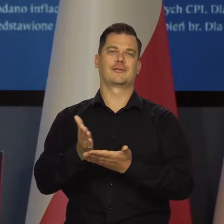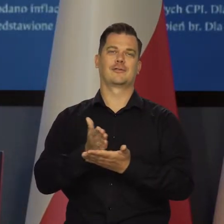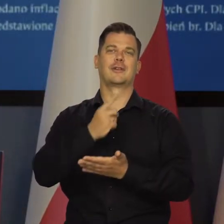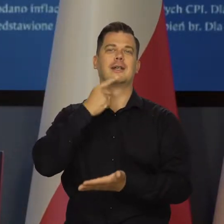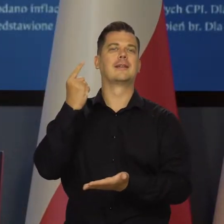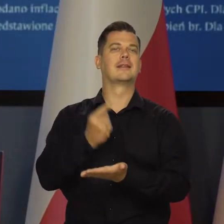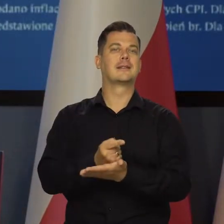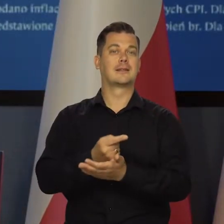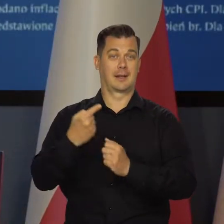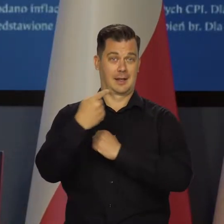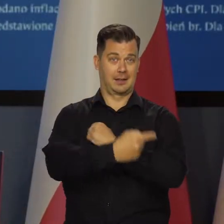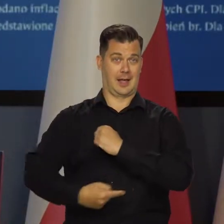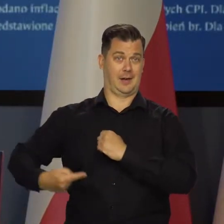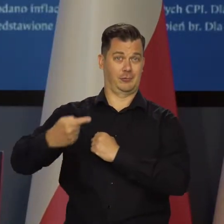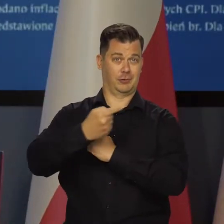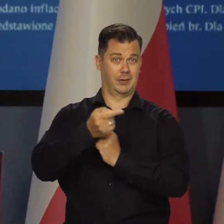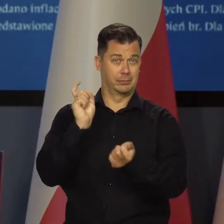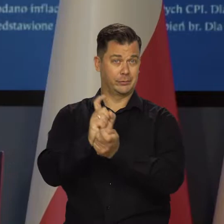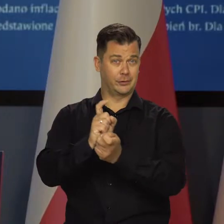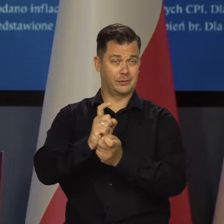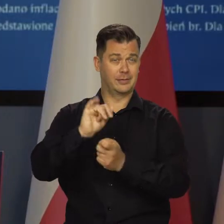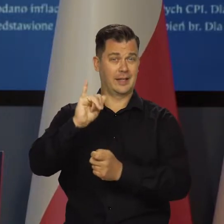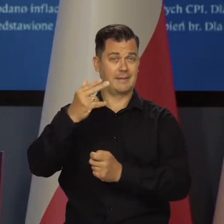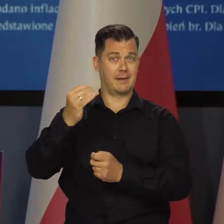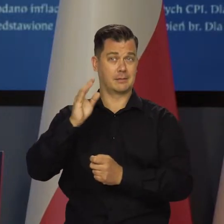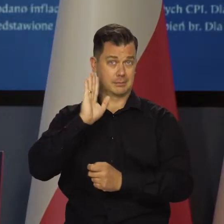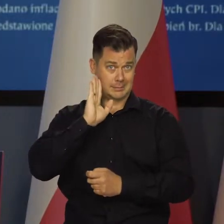od decyzji co do tarczy antyinflacyjnej rządowej.